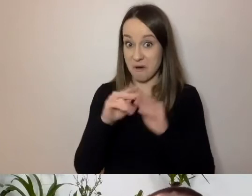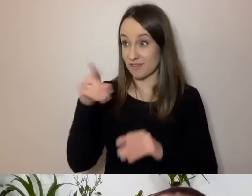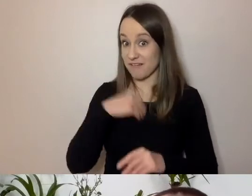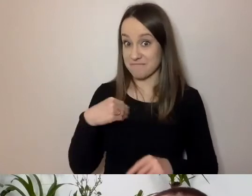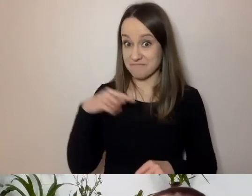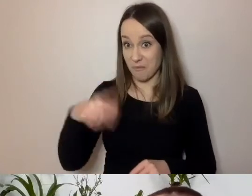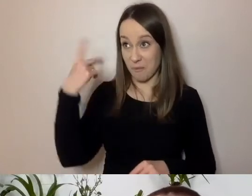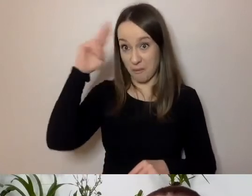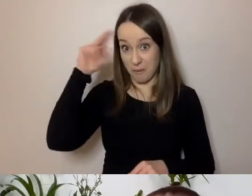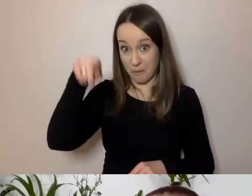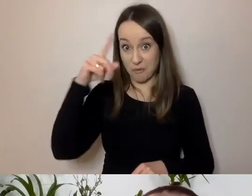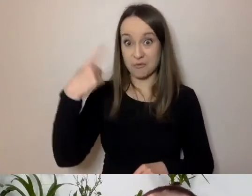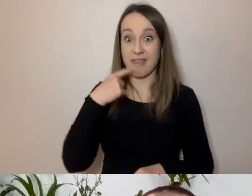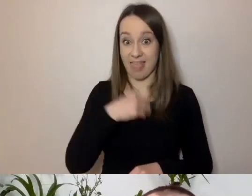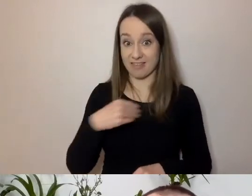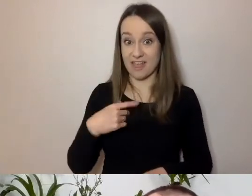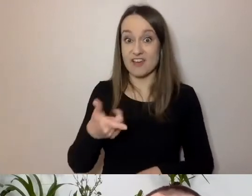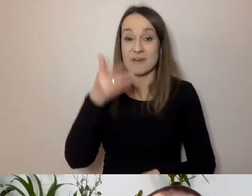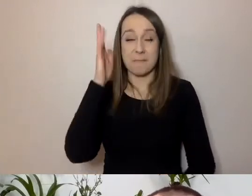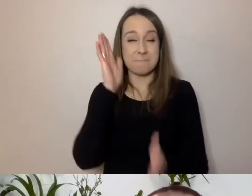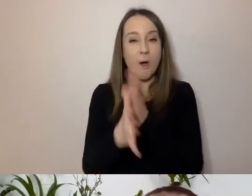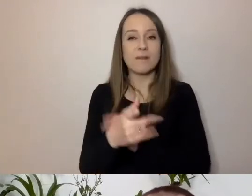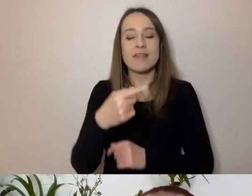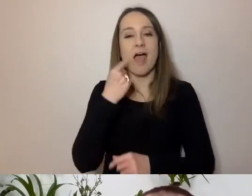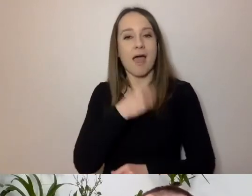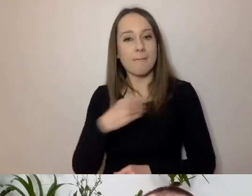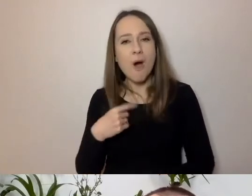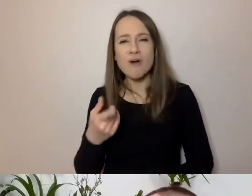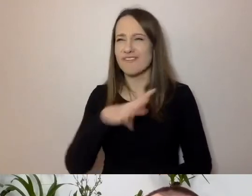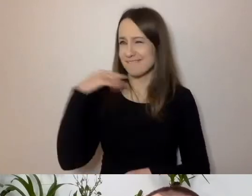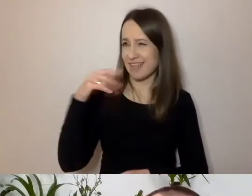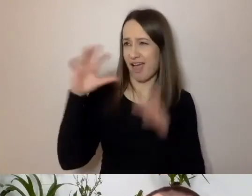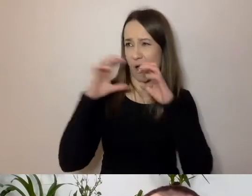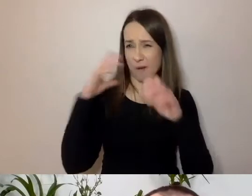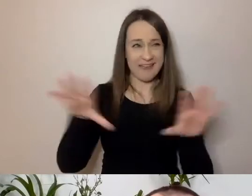i czy prosta polszczyzna wystarczy do komunikacji ze wszystkimi, przejdźmy do odpowiedzi.